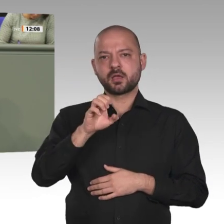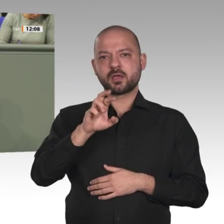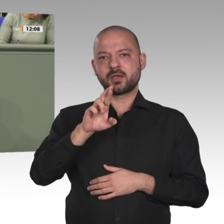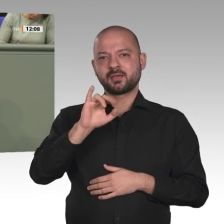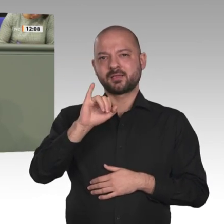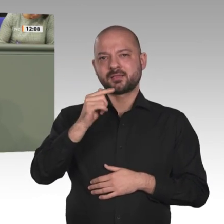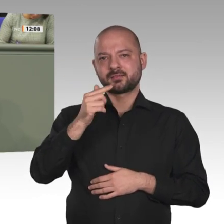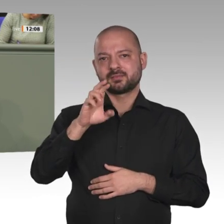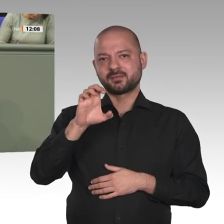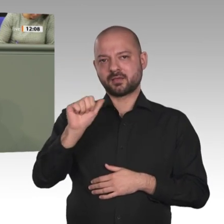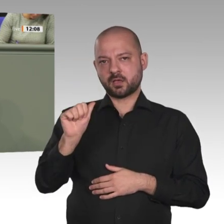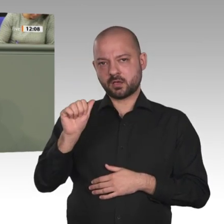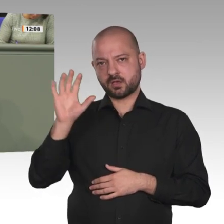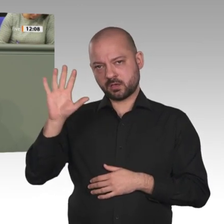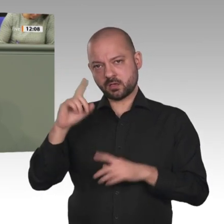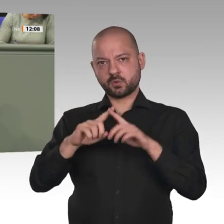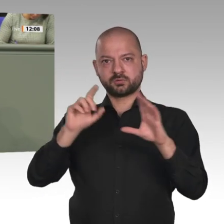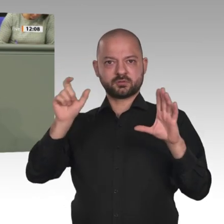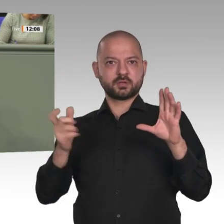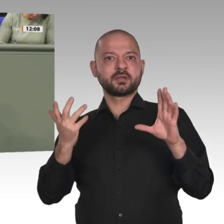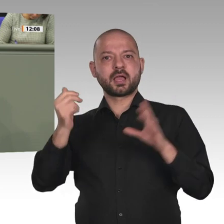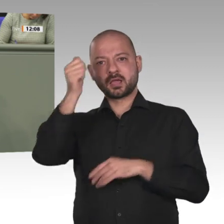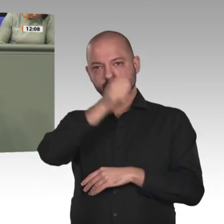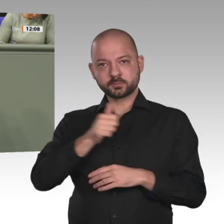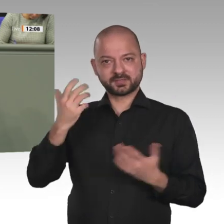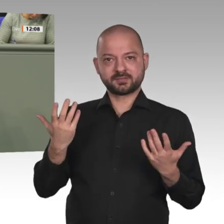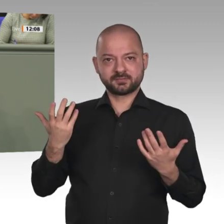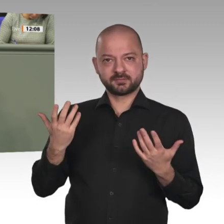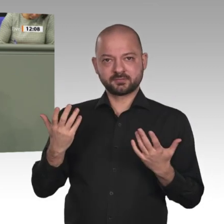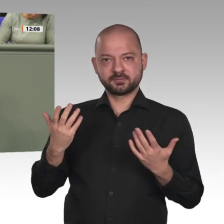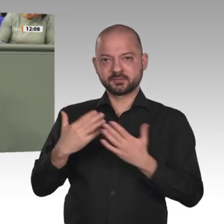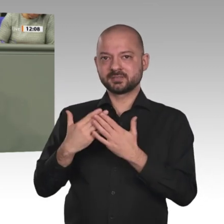Menschen anwachsen. Die ethnische Zusammensetzung des Sudan ist kompliziert. Araber stehen